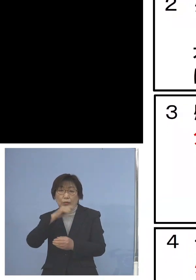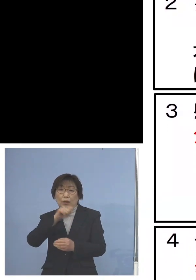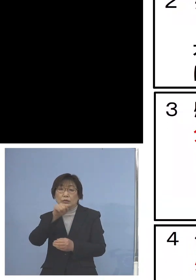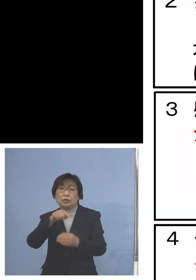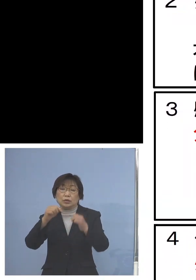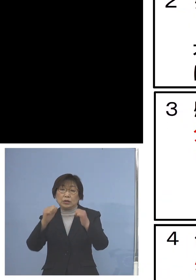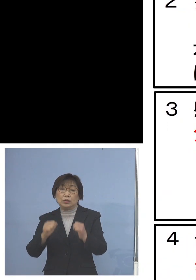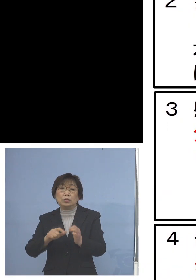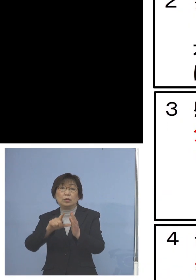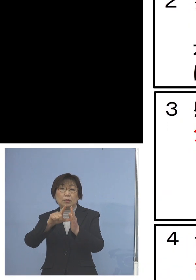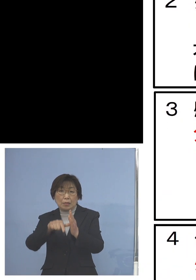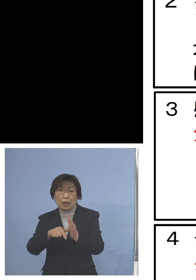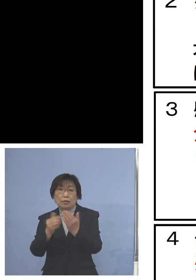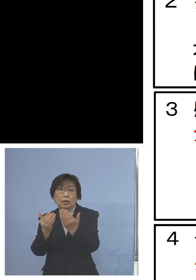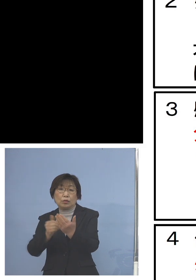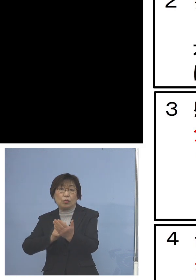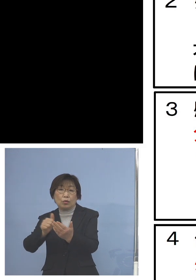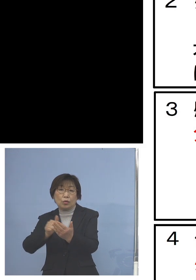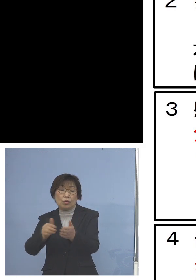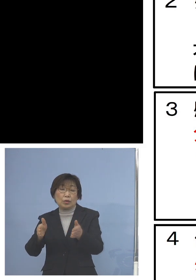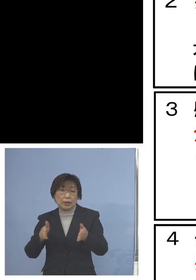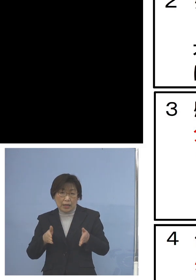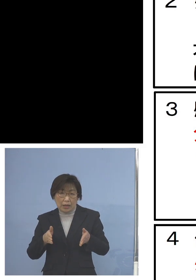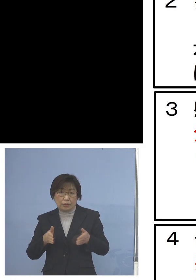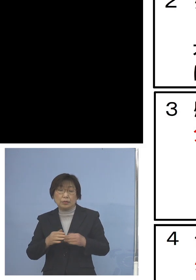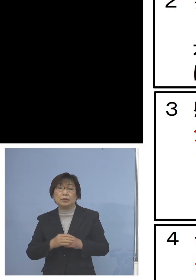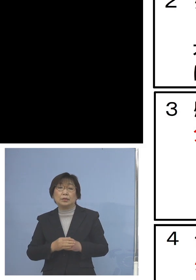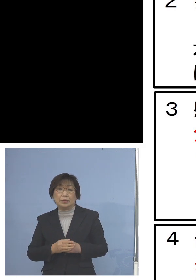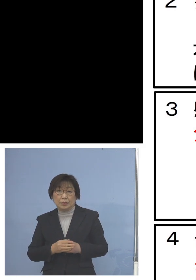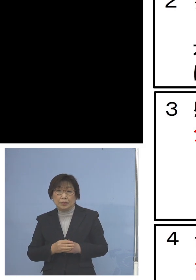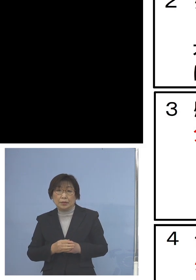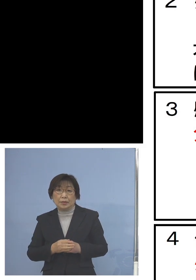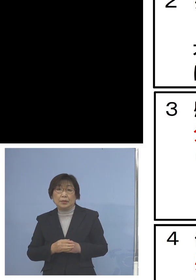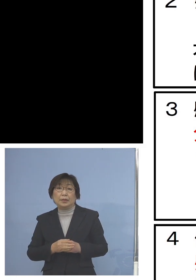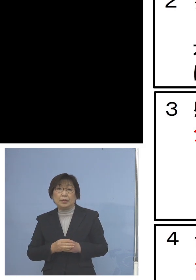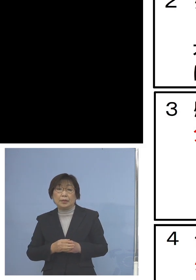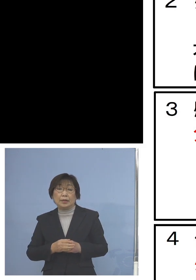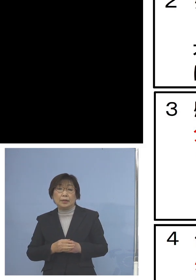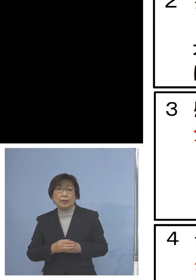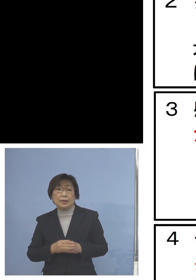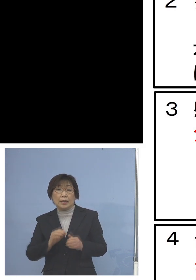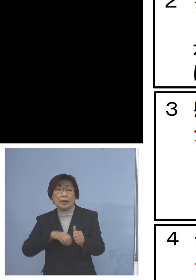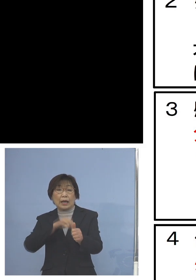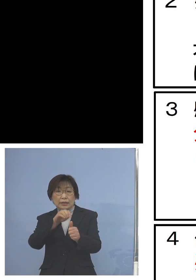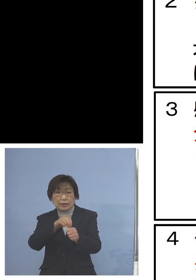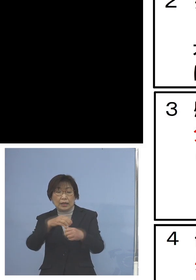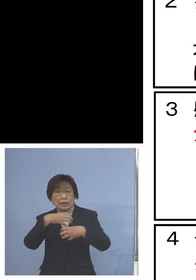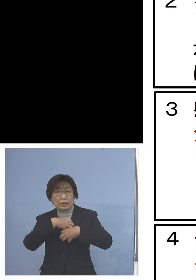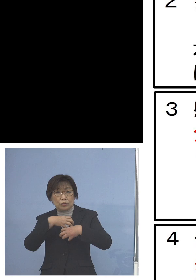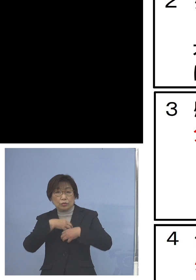登校を控えていただくということ また感染リスクの高い教育活動を